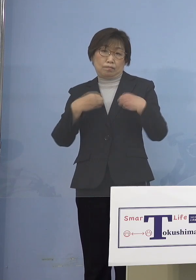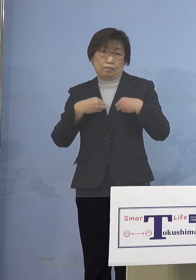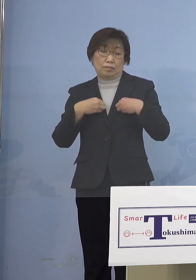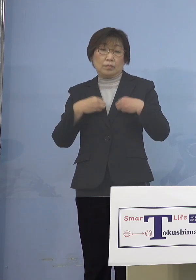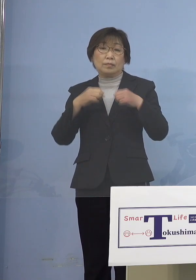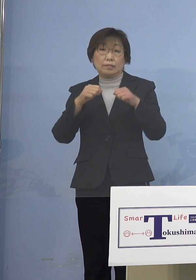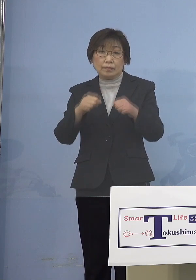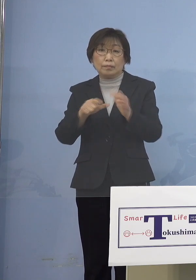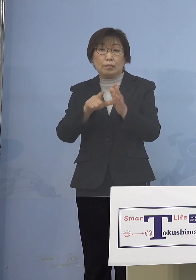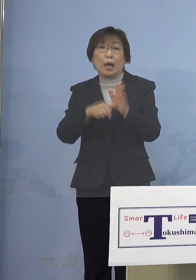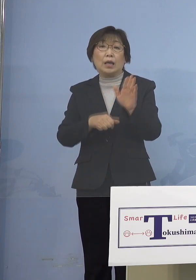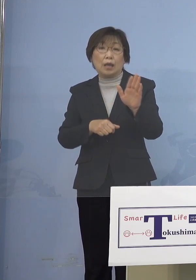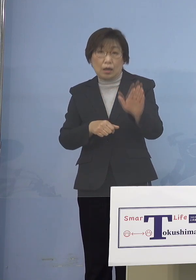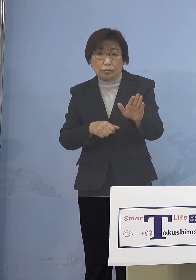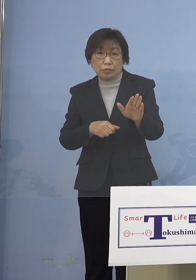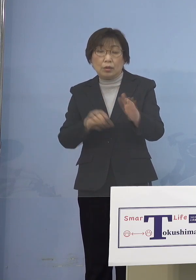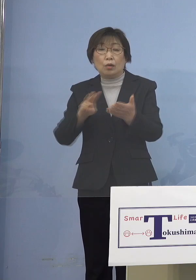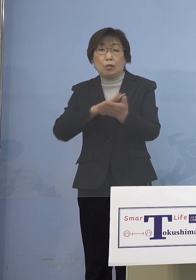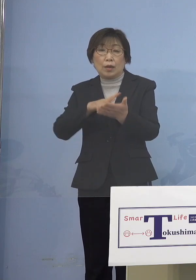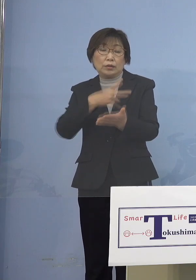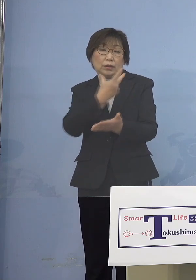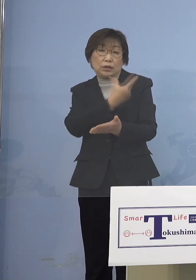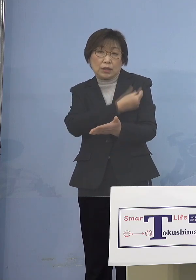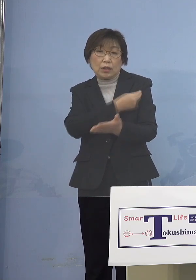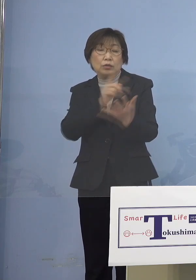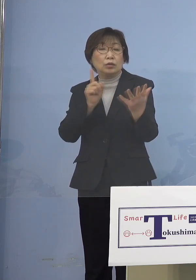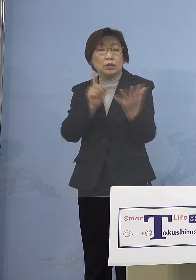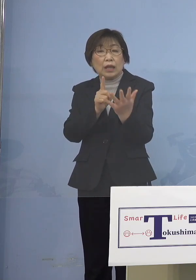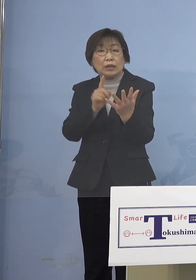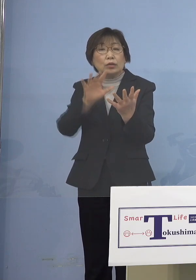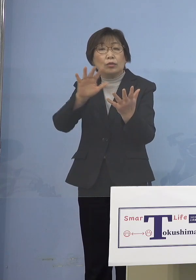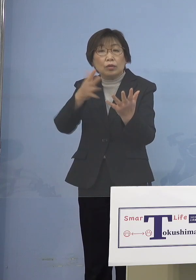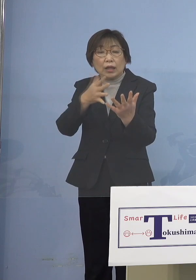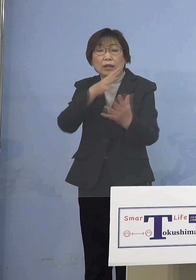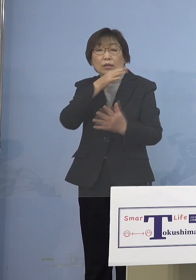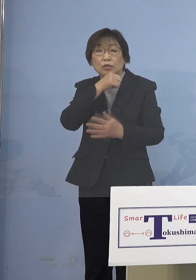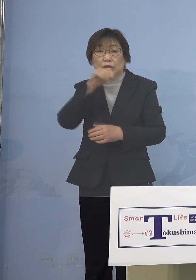ワクチン接種の対象となっていない 5歳未満の子どもさんたちが